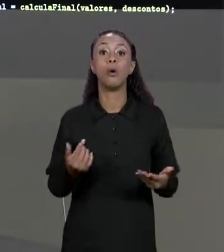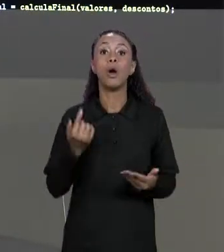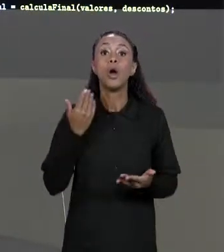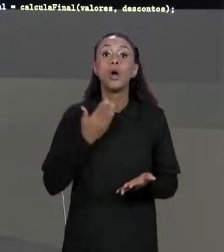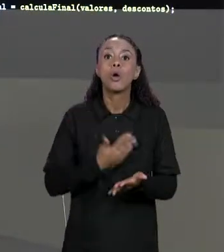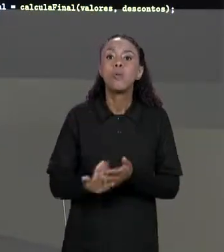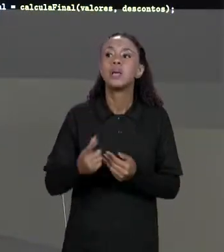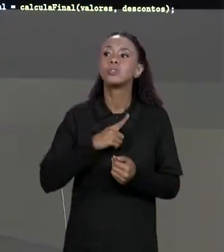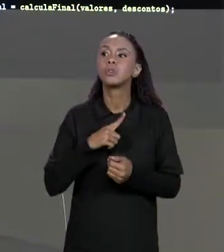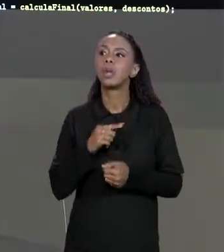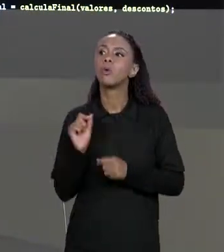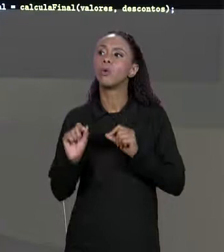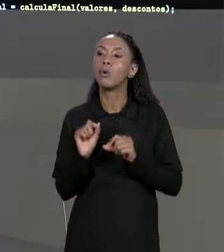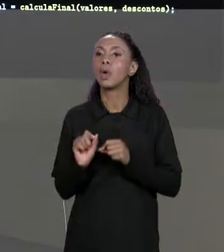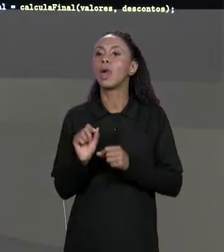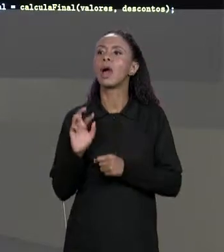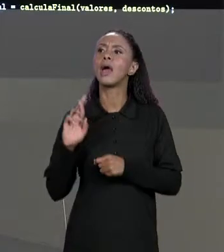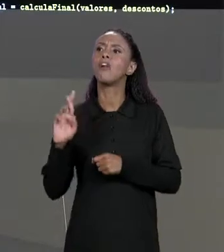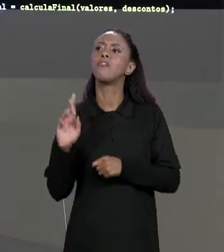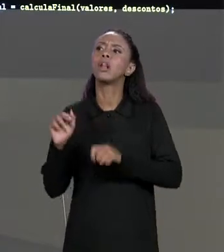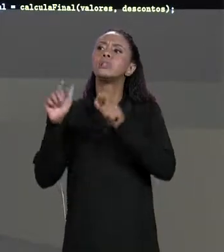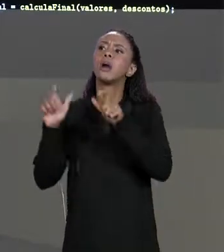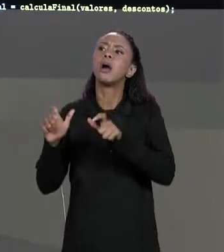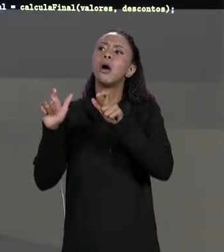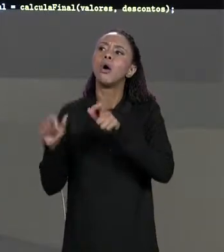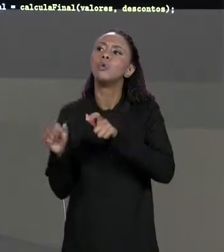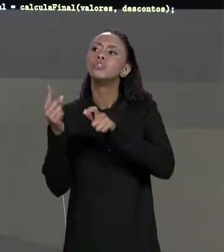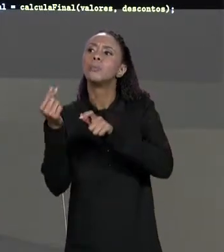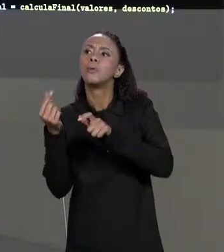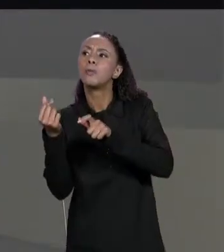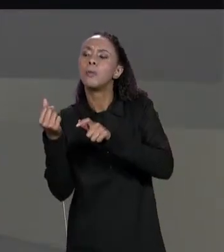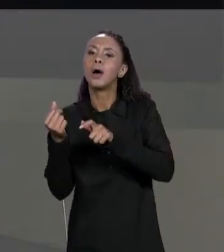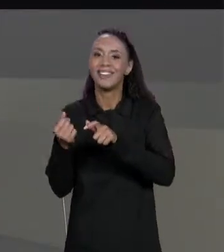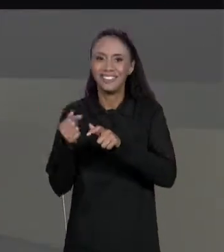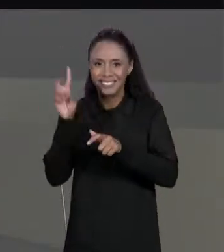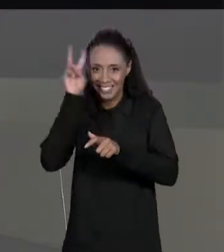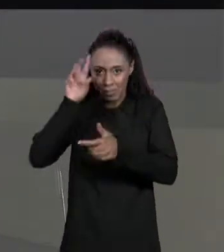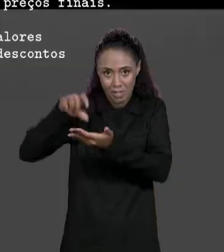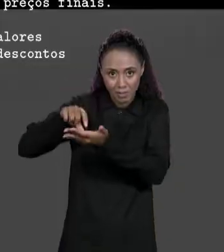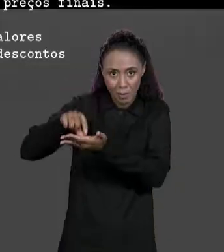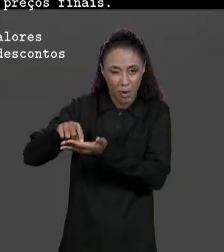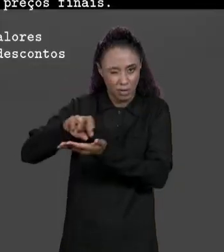DE ONDE ESSAS MATRIZES ESTÃO PRA DENTRO DO NOSSO MÉTODO.